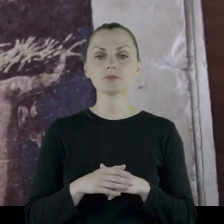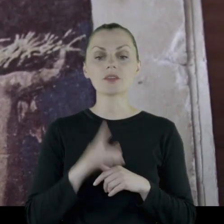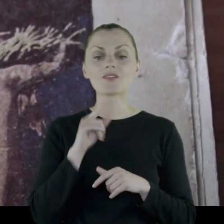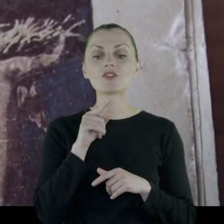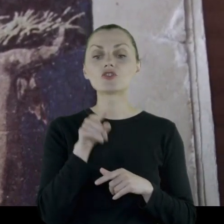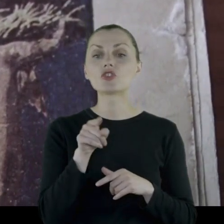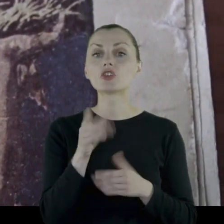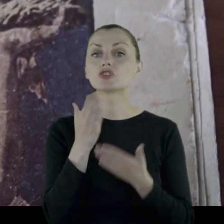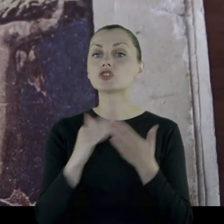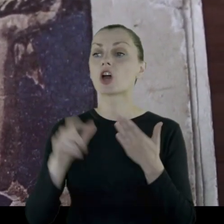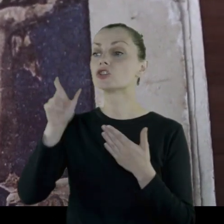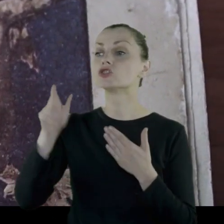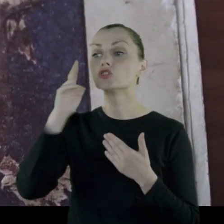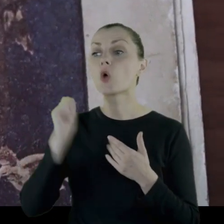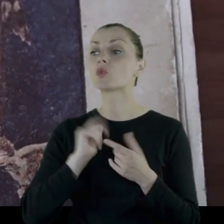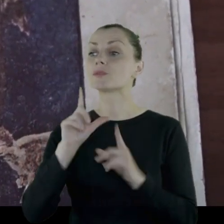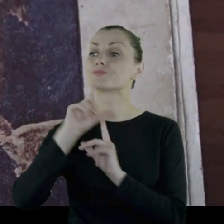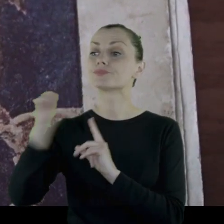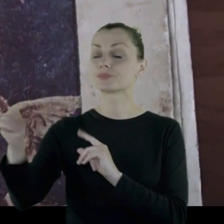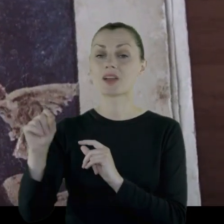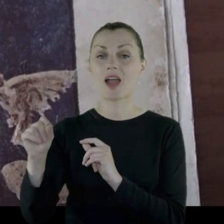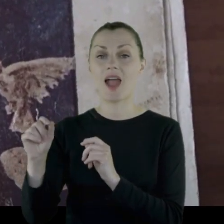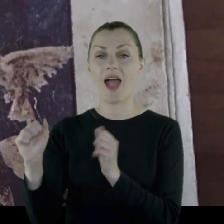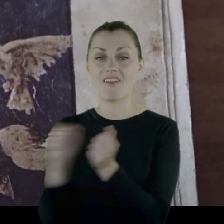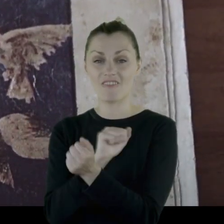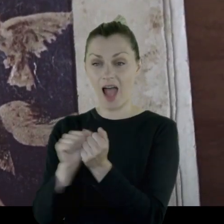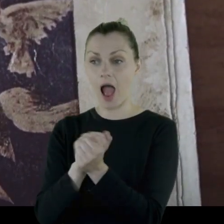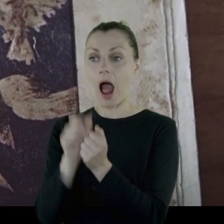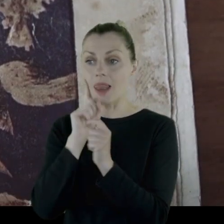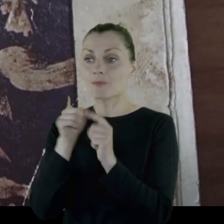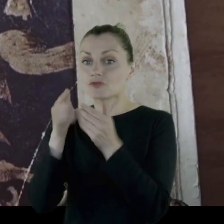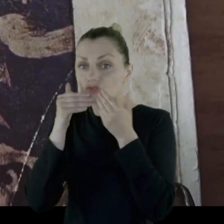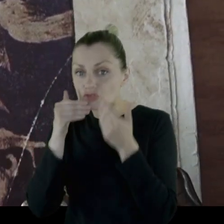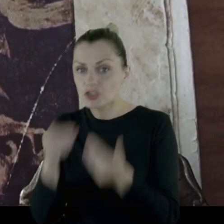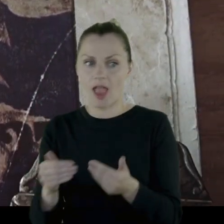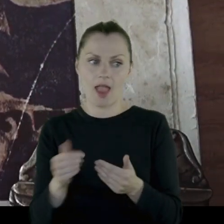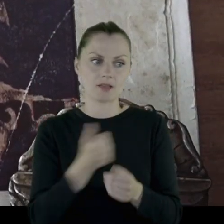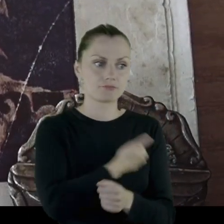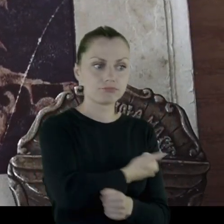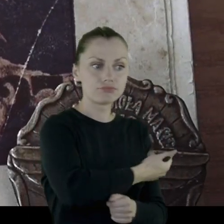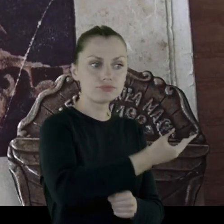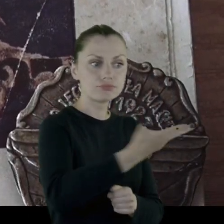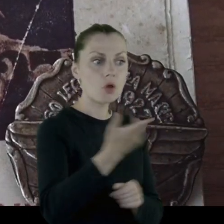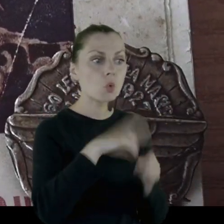że ta część żołnierzy, która idzie do walki, idzie dzięki dużej liczbie tych,